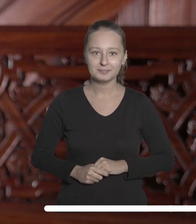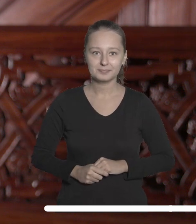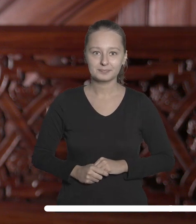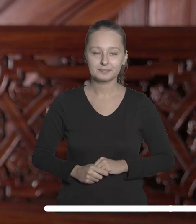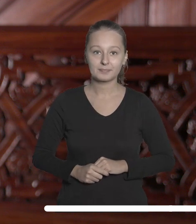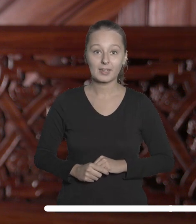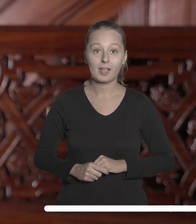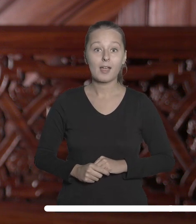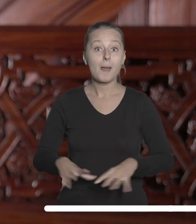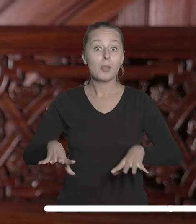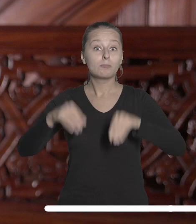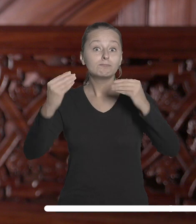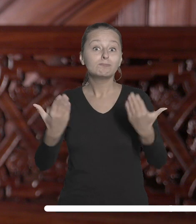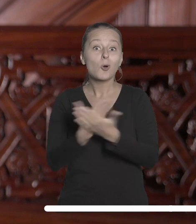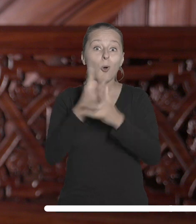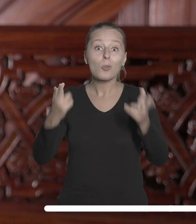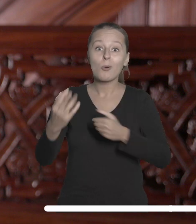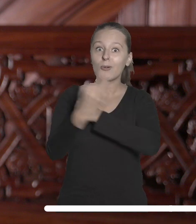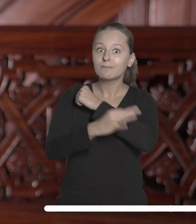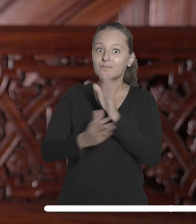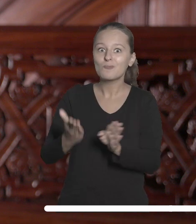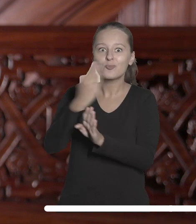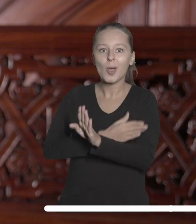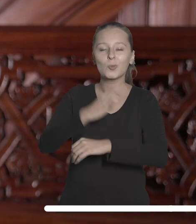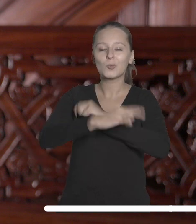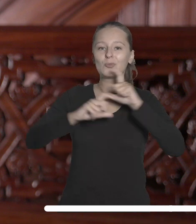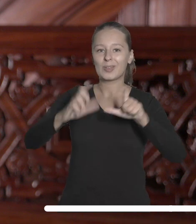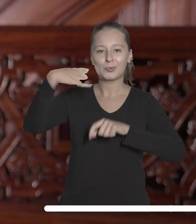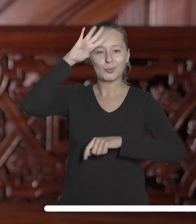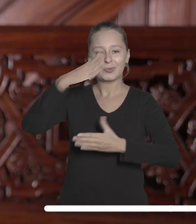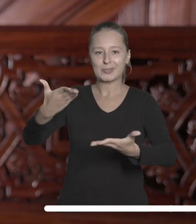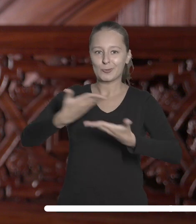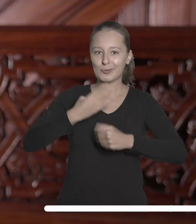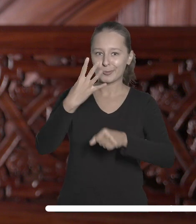Tuż przed rozpoczęciem roku akademickiego. Uniwersytet Łódzki otrzymał 40 milionów